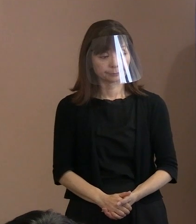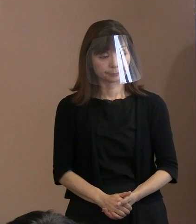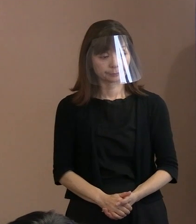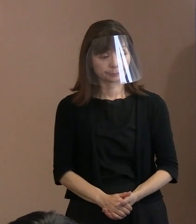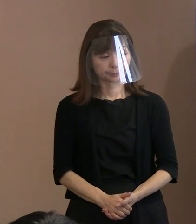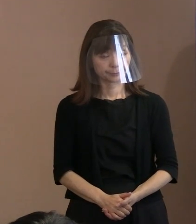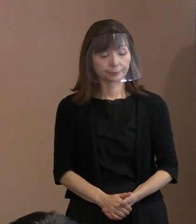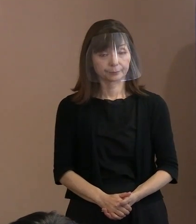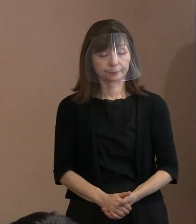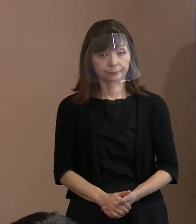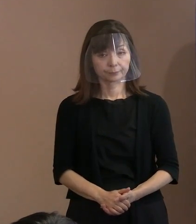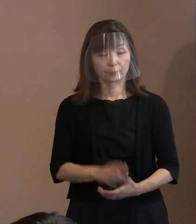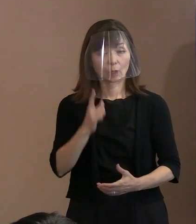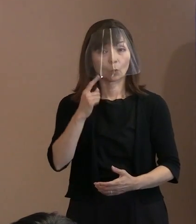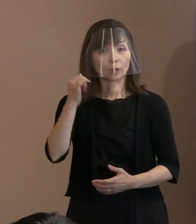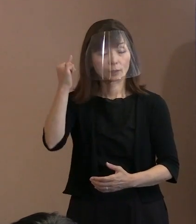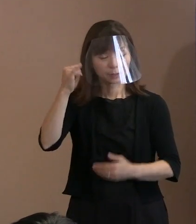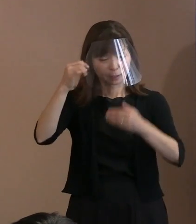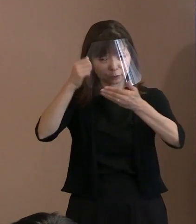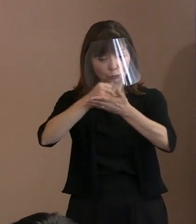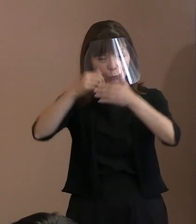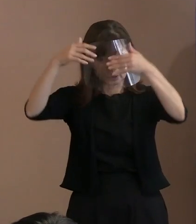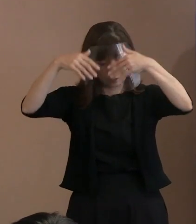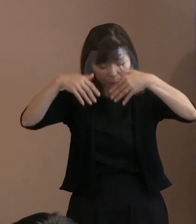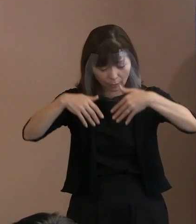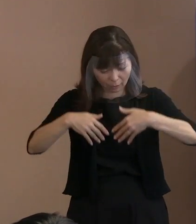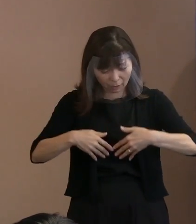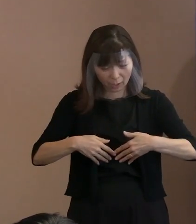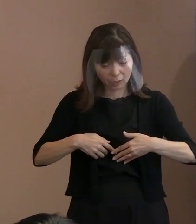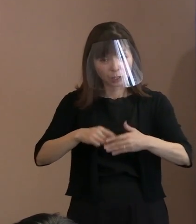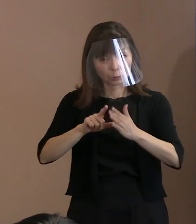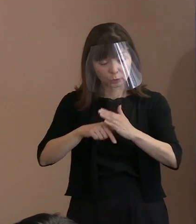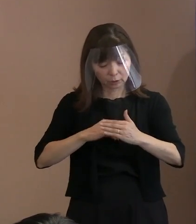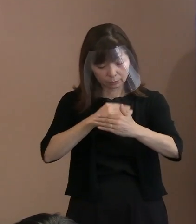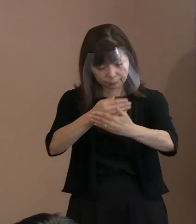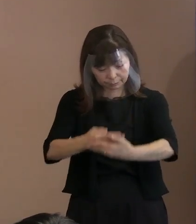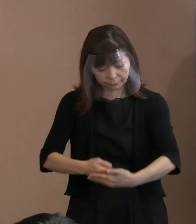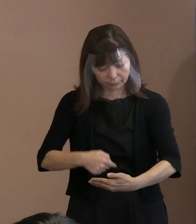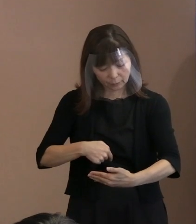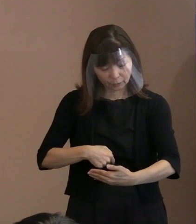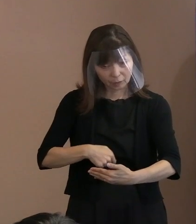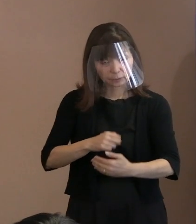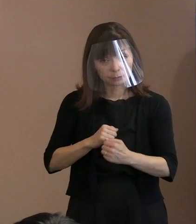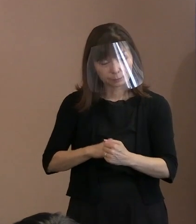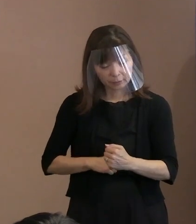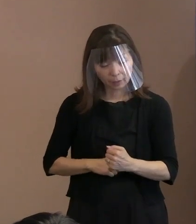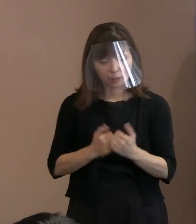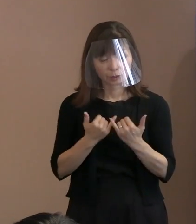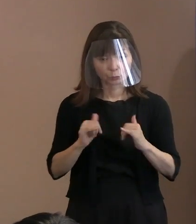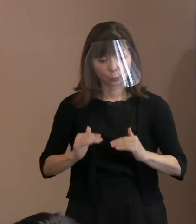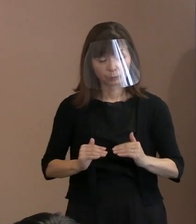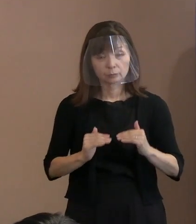胎内にいたとして被爆者健康手帳を 申請されている方の人数は､